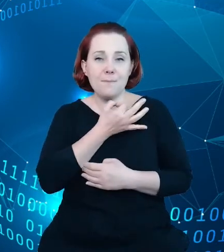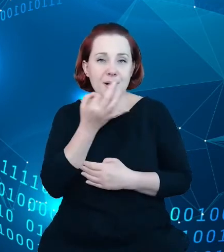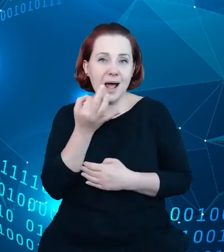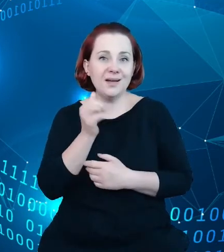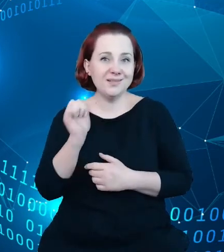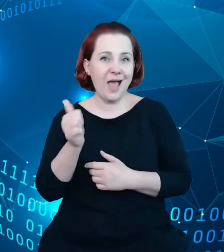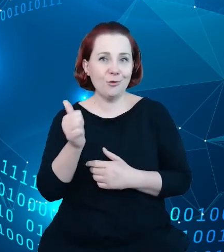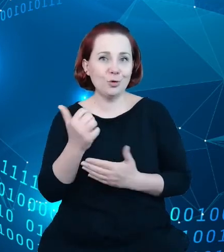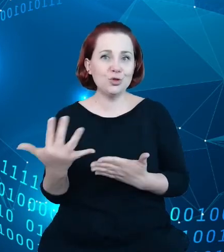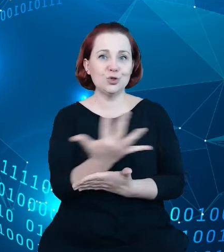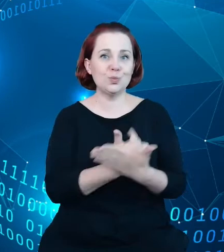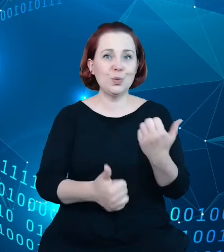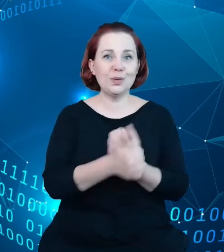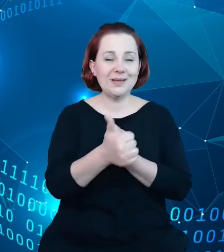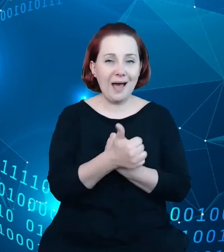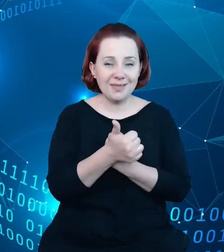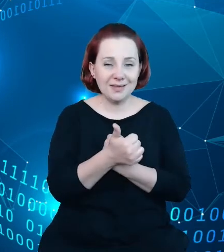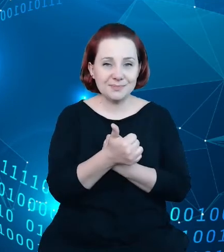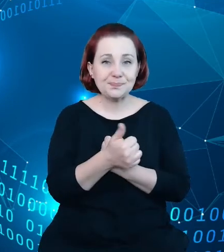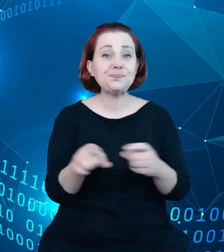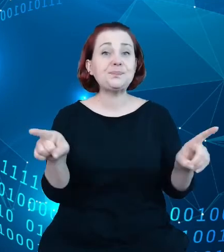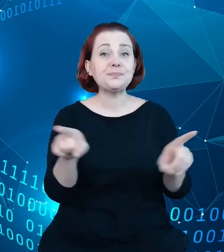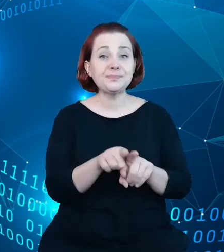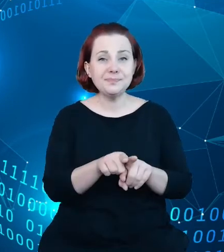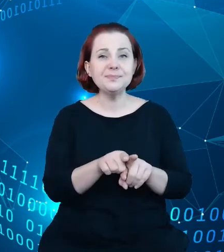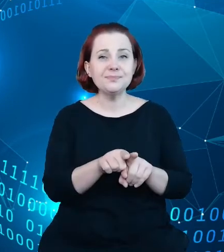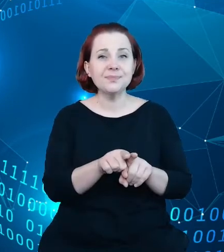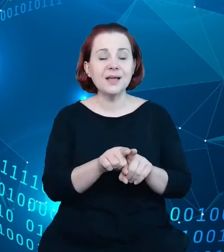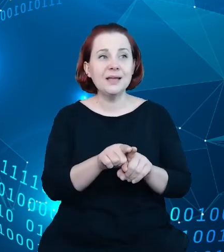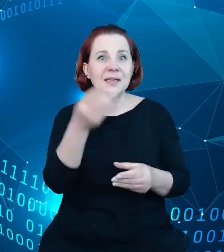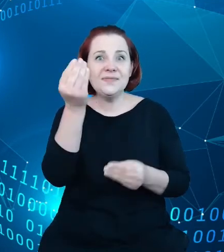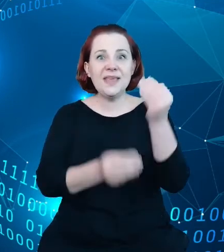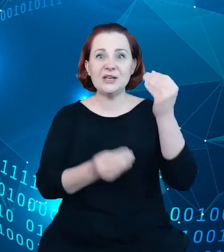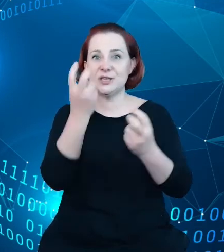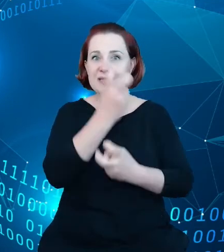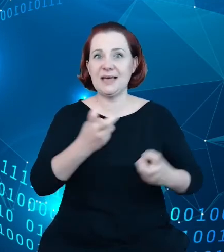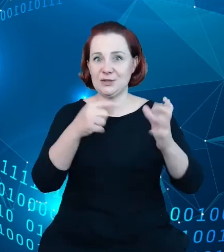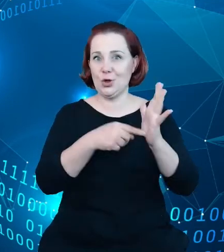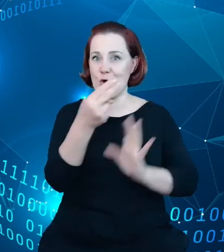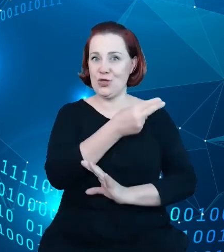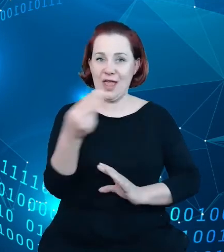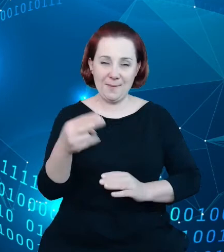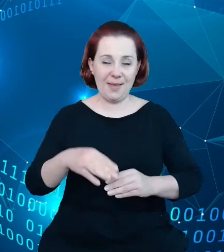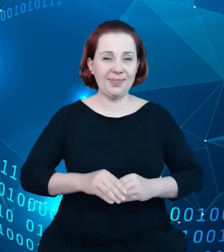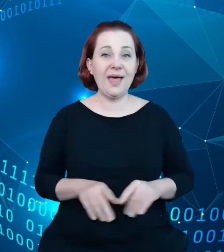oraz zainteresowania samym tematem, oraz wymiany informacji z innymi zbiorami.